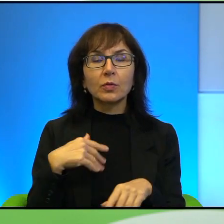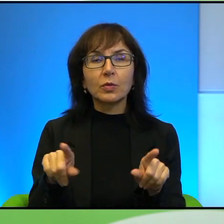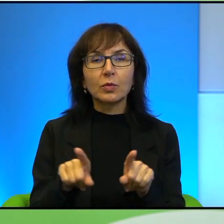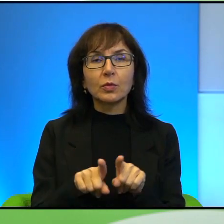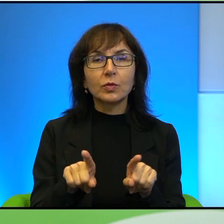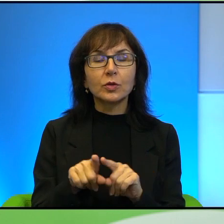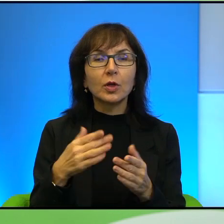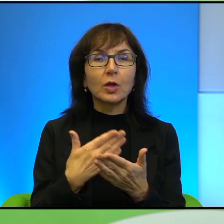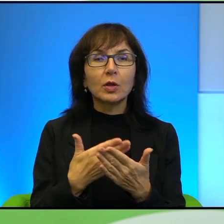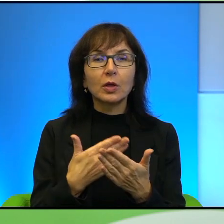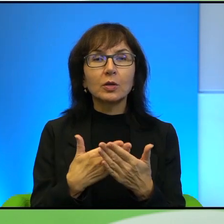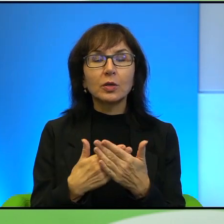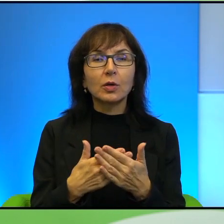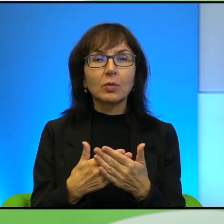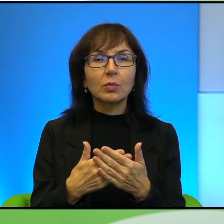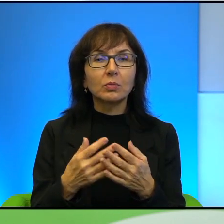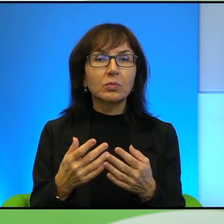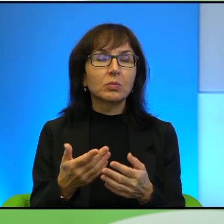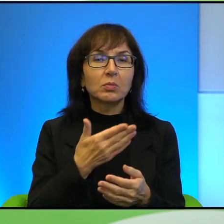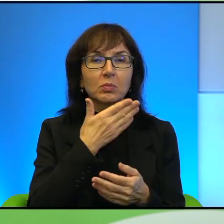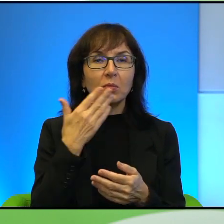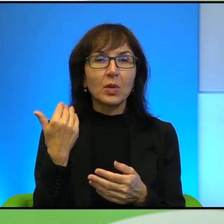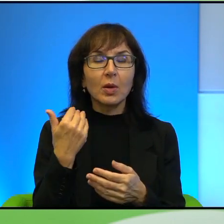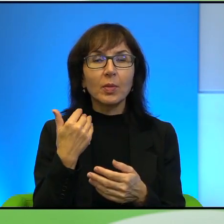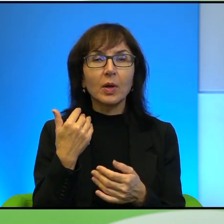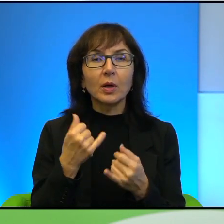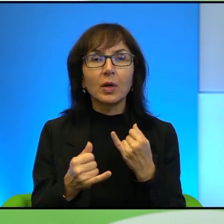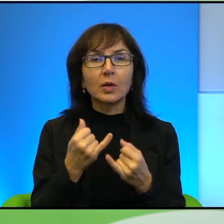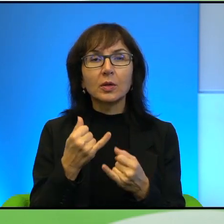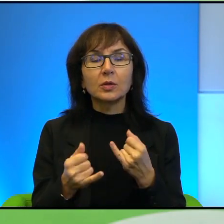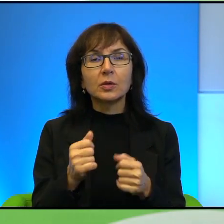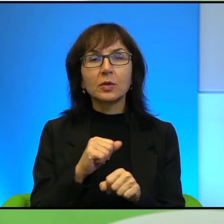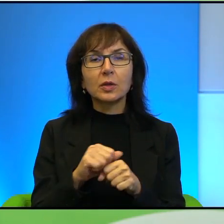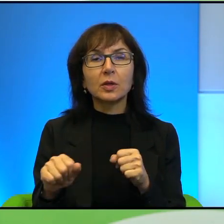Dlaczego w takim razie to się nie dzieje? Dlaczego, skoro jest taka wola społeczeństwa,